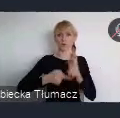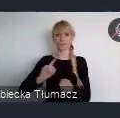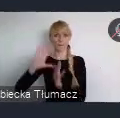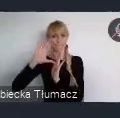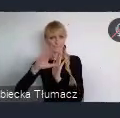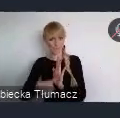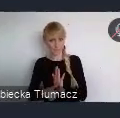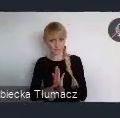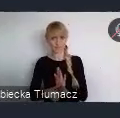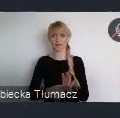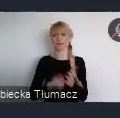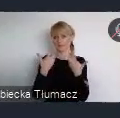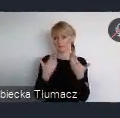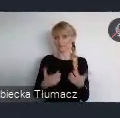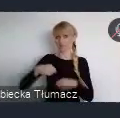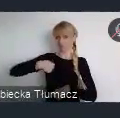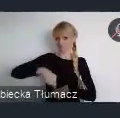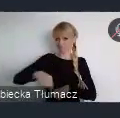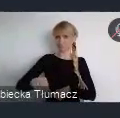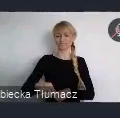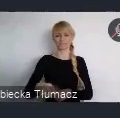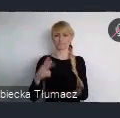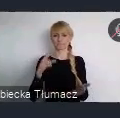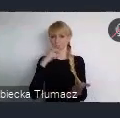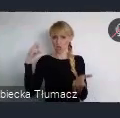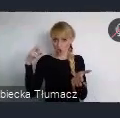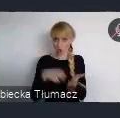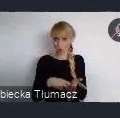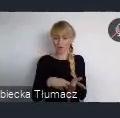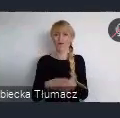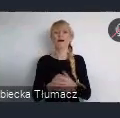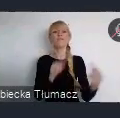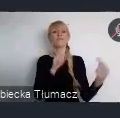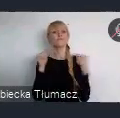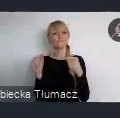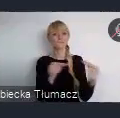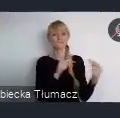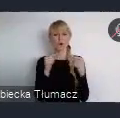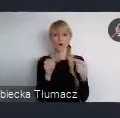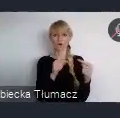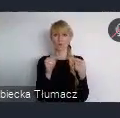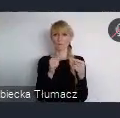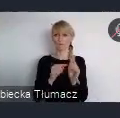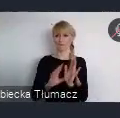I chcemy zaprezentować ją właśnie podczas Światowego Forum Miejskiego w Katowicach jako nasz wkład w dyskusje programową